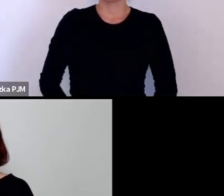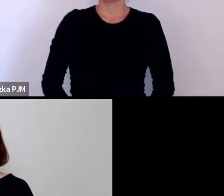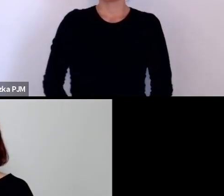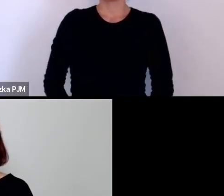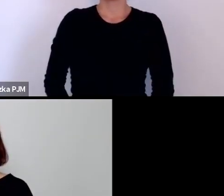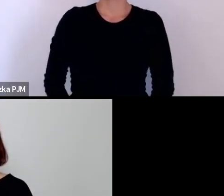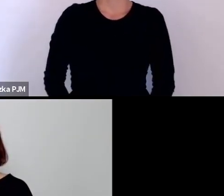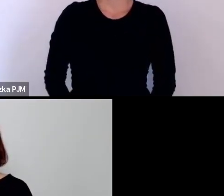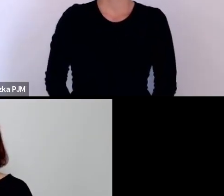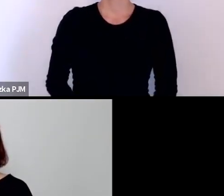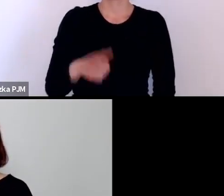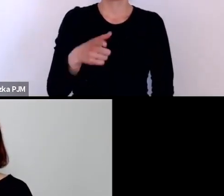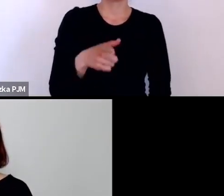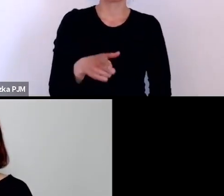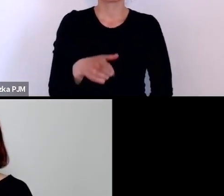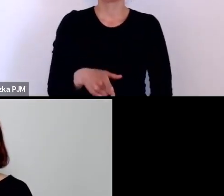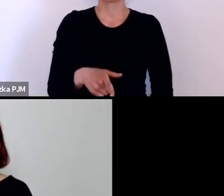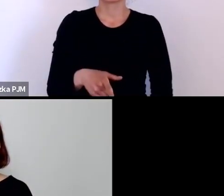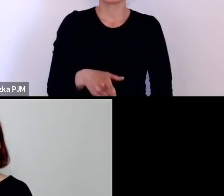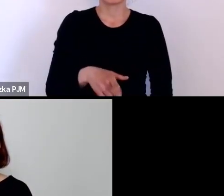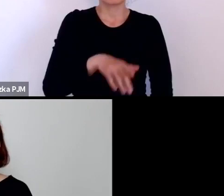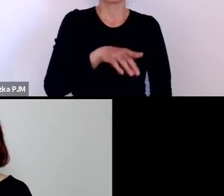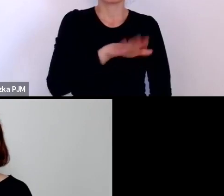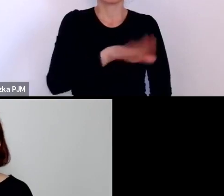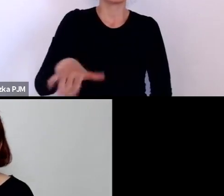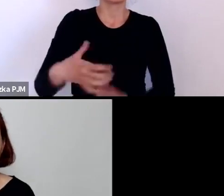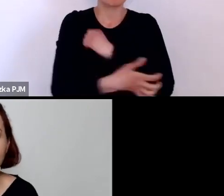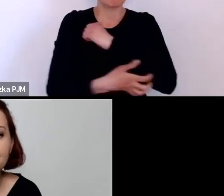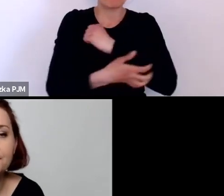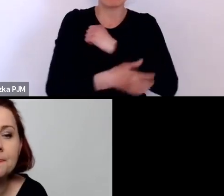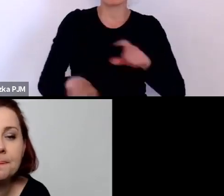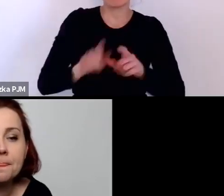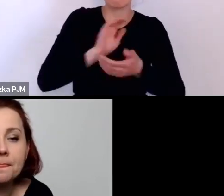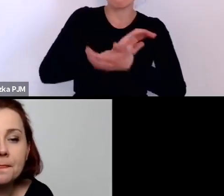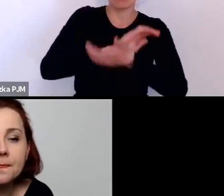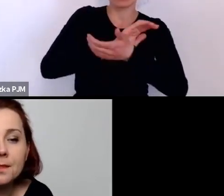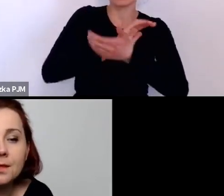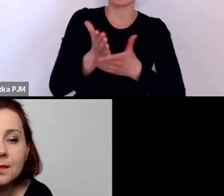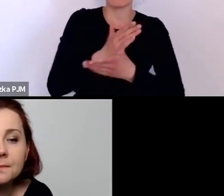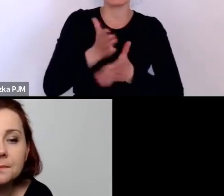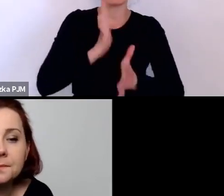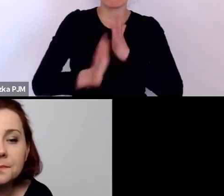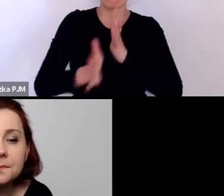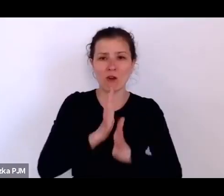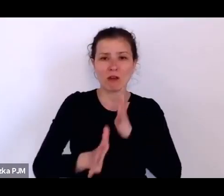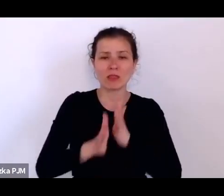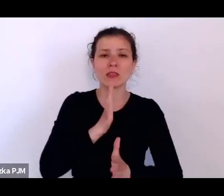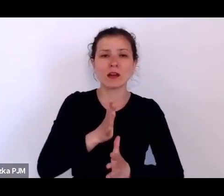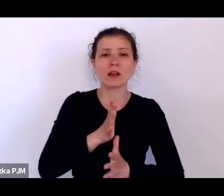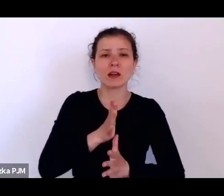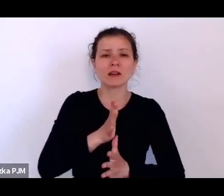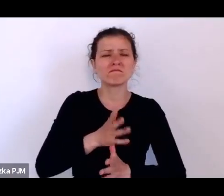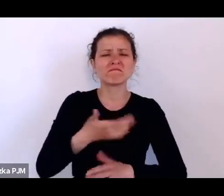i tych biednych dzieci, a równocześnie publicystyka w międzywojniu ciągle mówiła czy narzekała na to